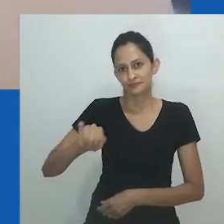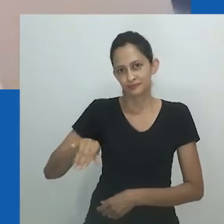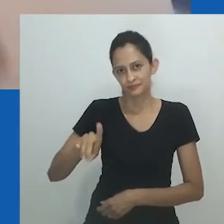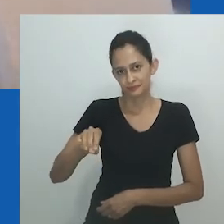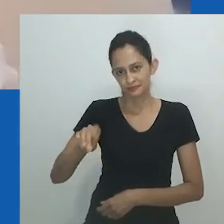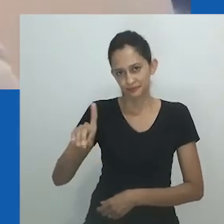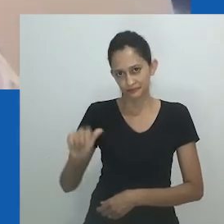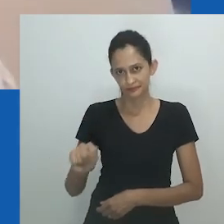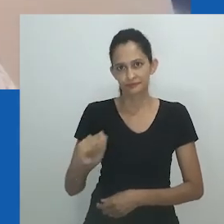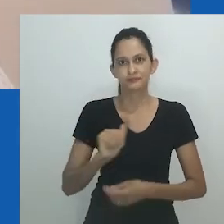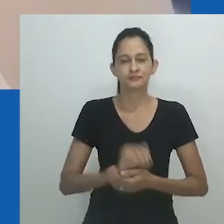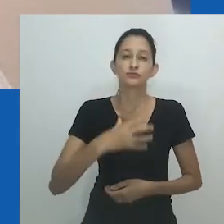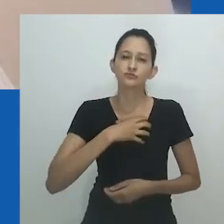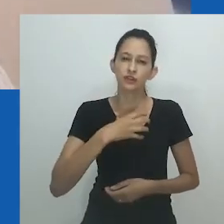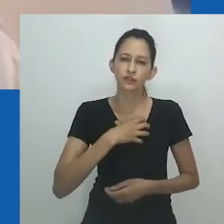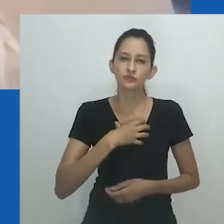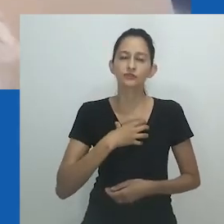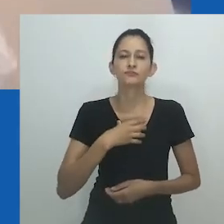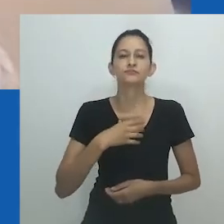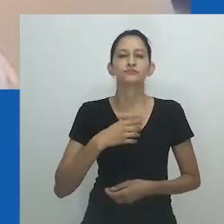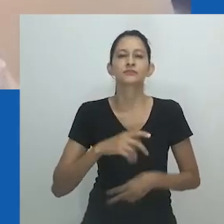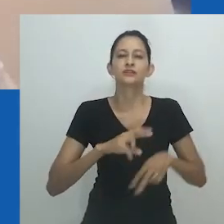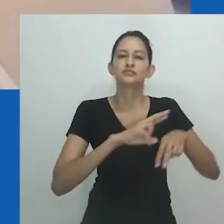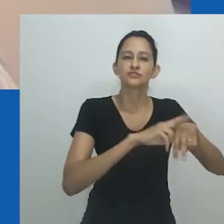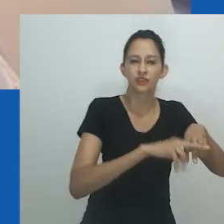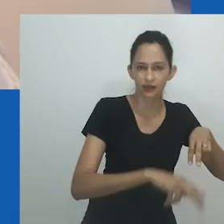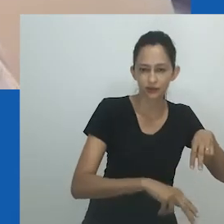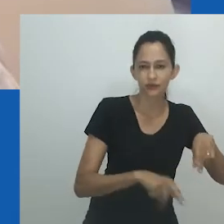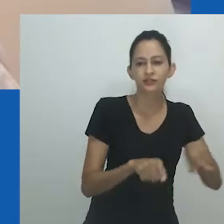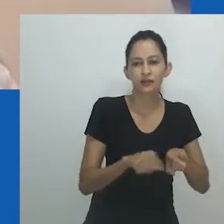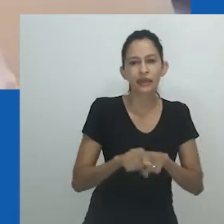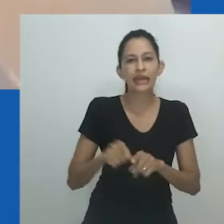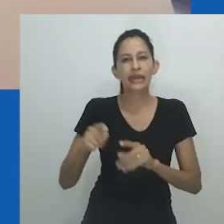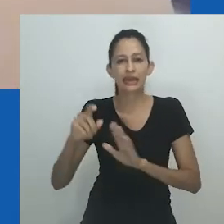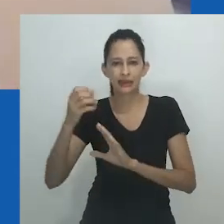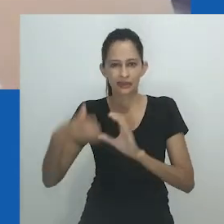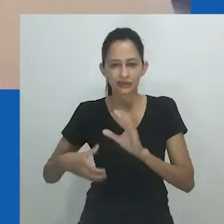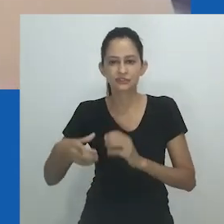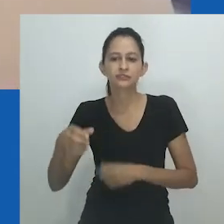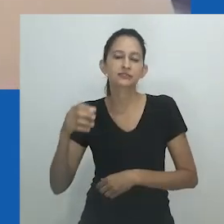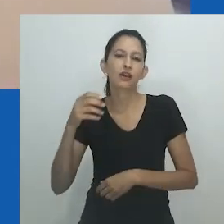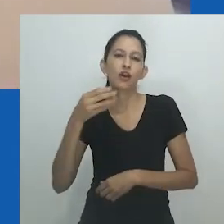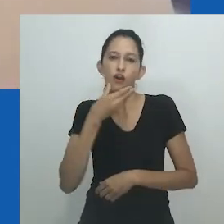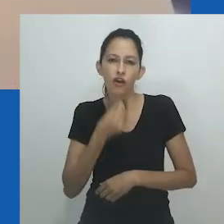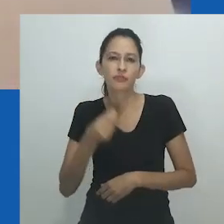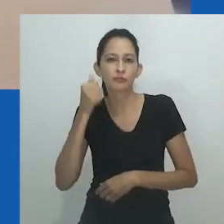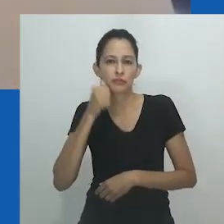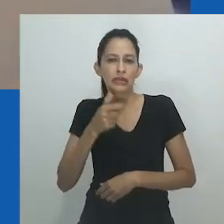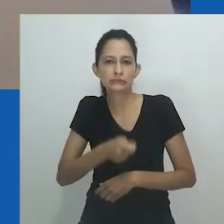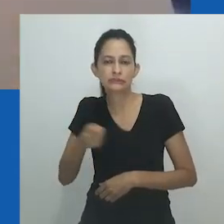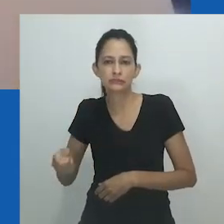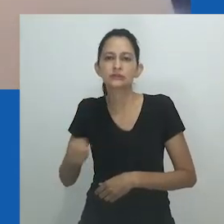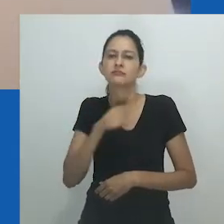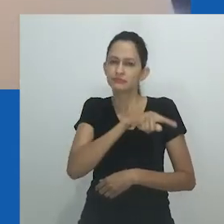Ainda existem muitas lacunas na compreensão da vida e da realidade dos povos africanos que não se limitam ao binário de gênero.